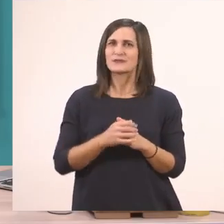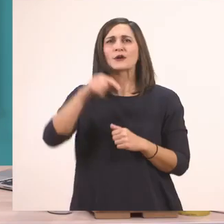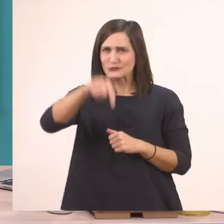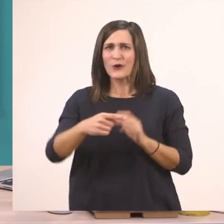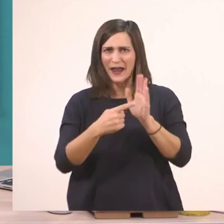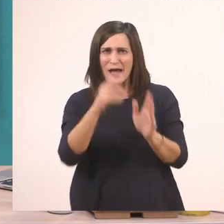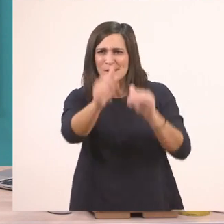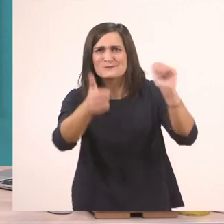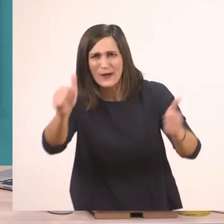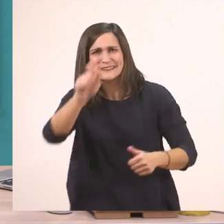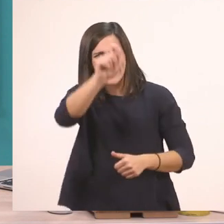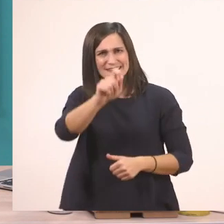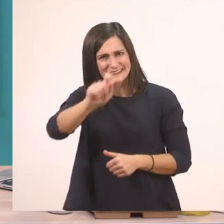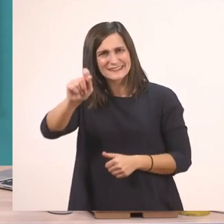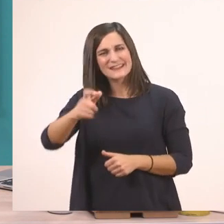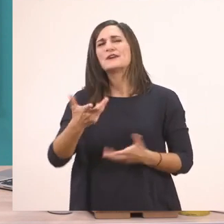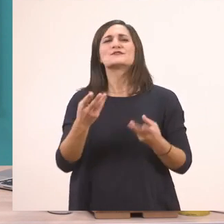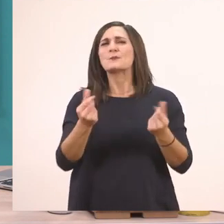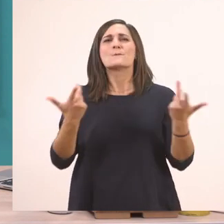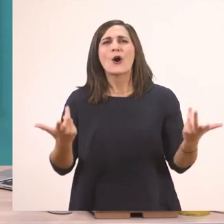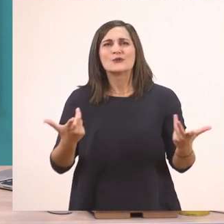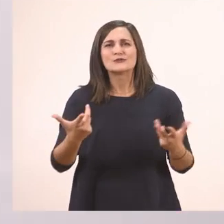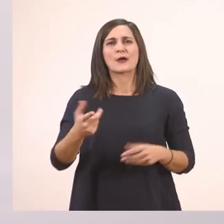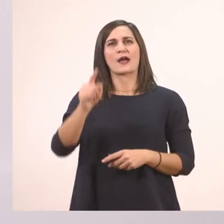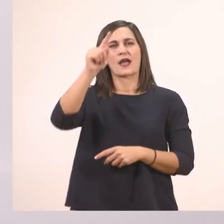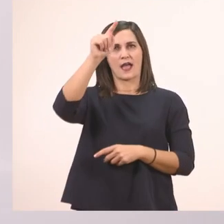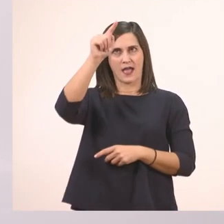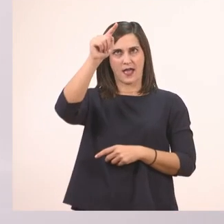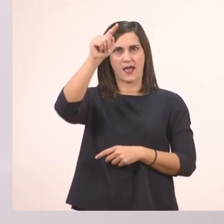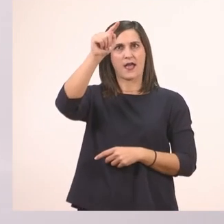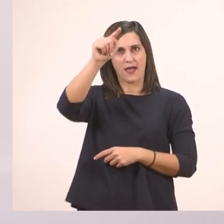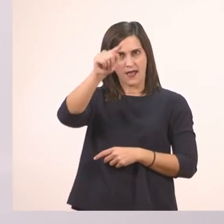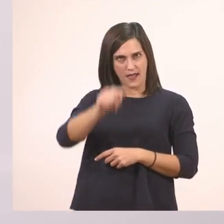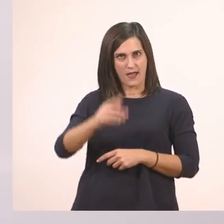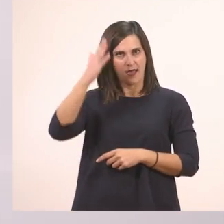Εύκολο νομίζω. Το Ι το μεγάλο, το κεφαλαίο, από πάνω προς τα κάτω.